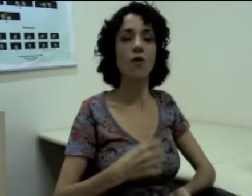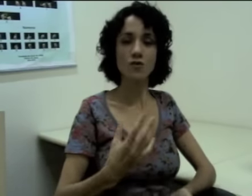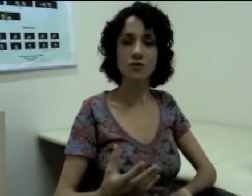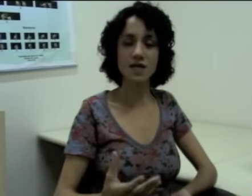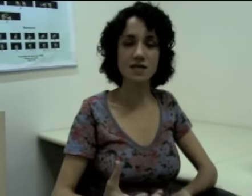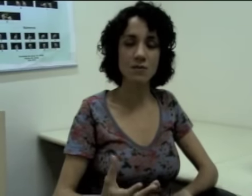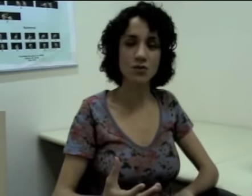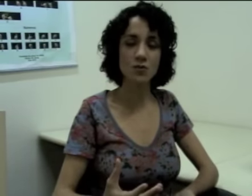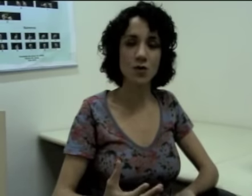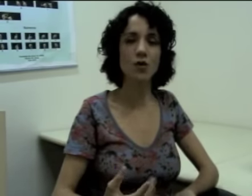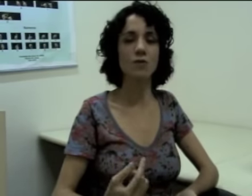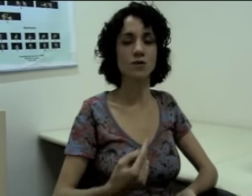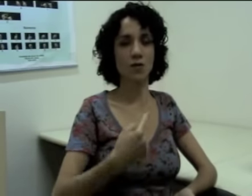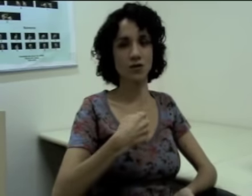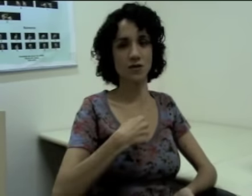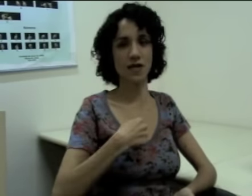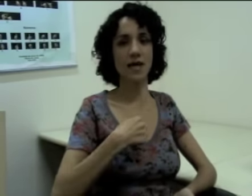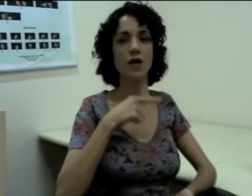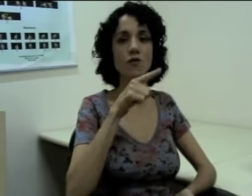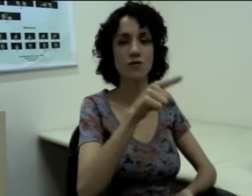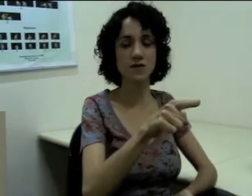Outros exemplos de pronomes eu posso dizer “eu”, “você”, (sinalização)